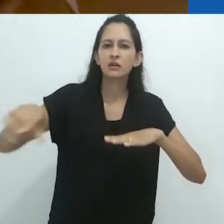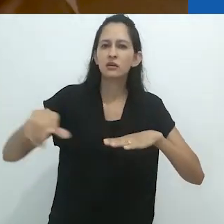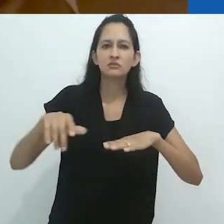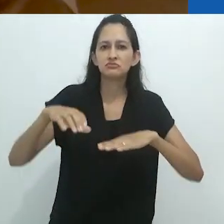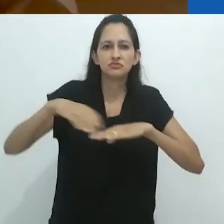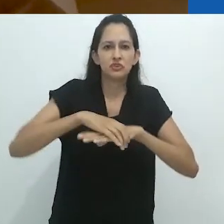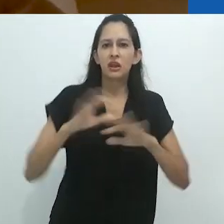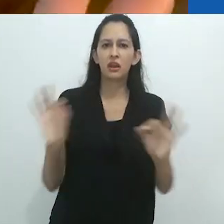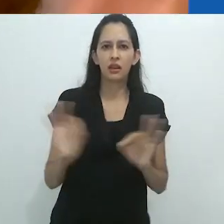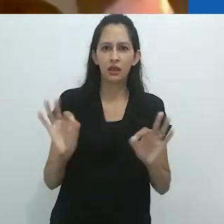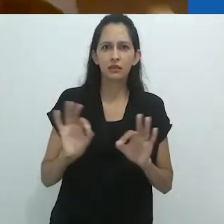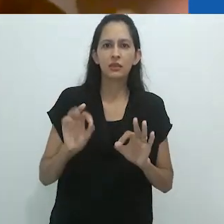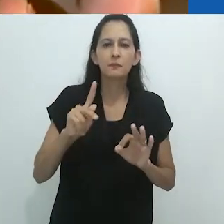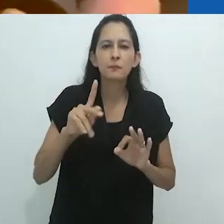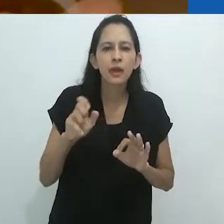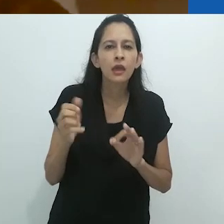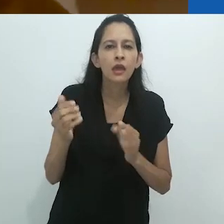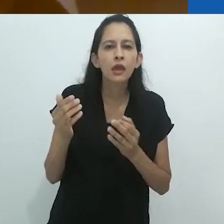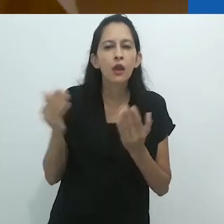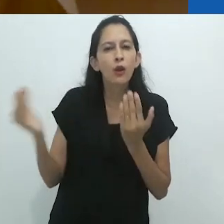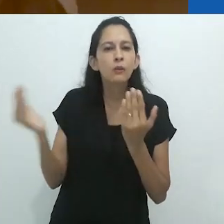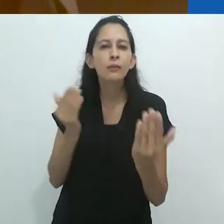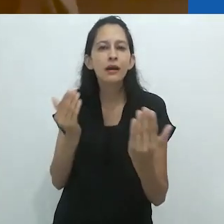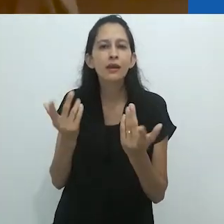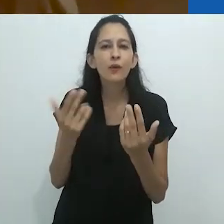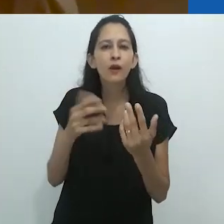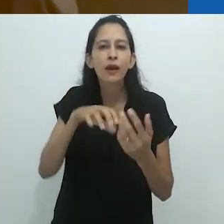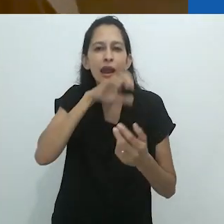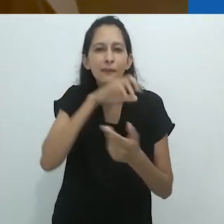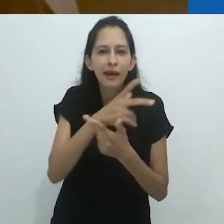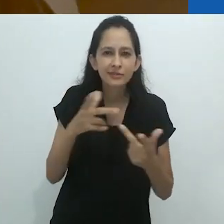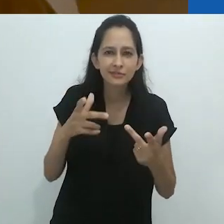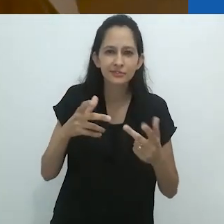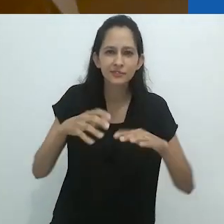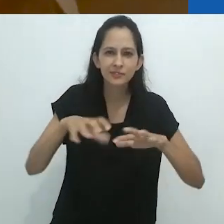de modo que seus pés pareciam garras,